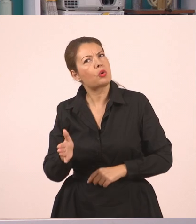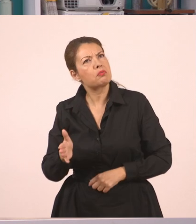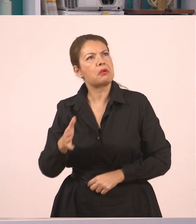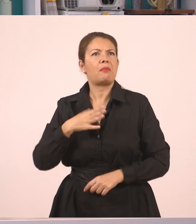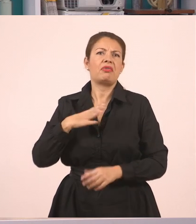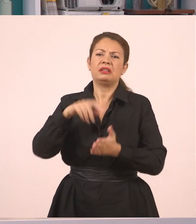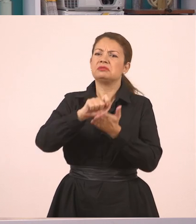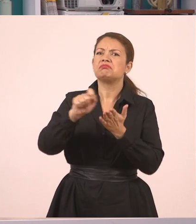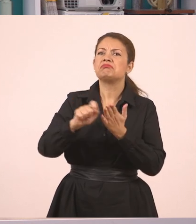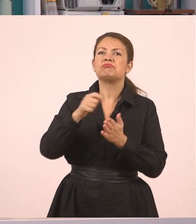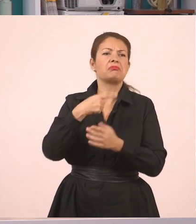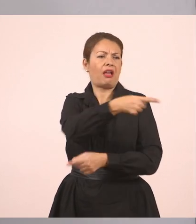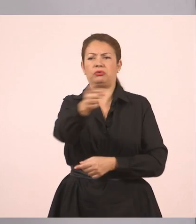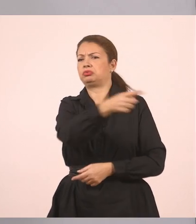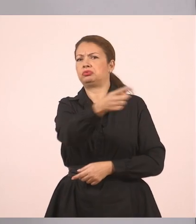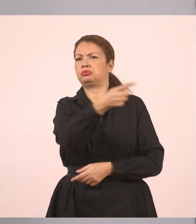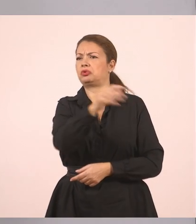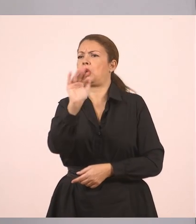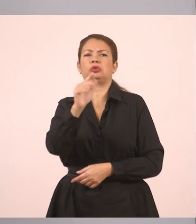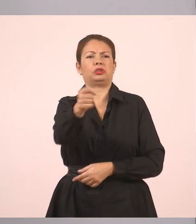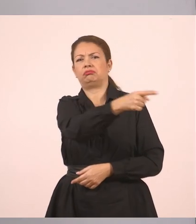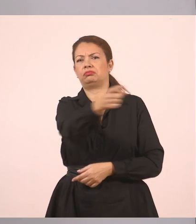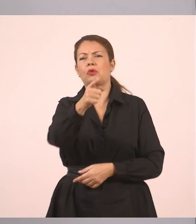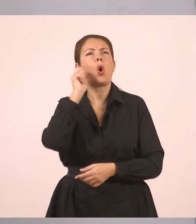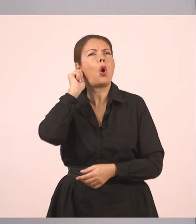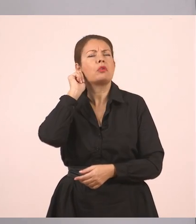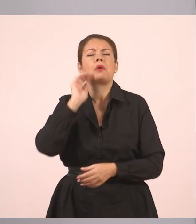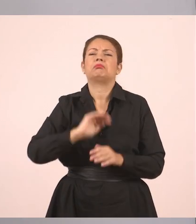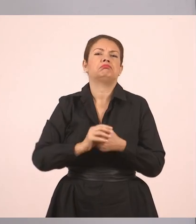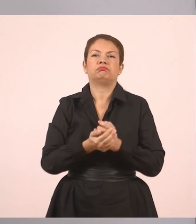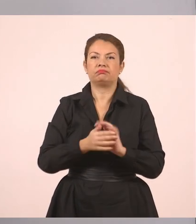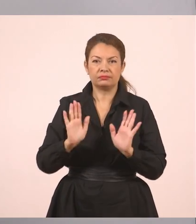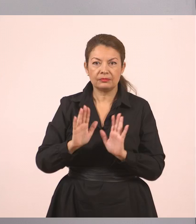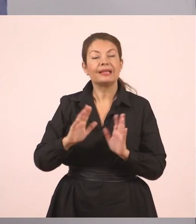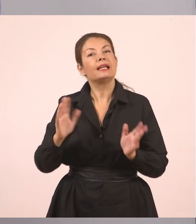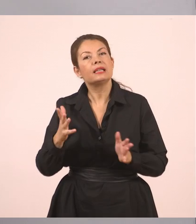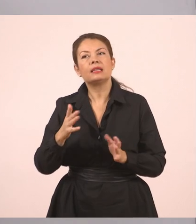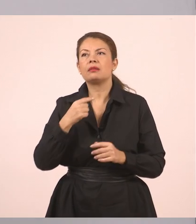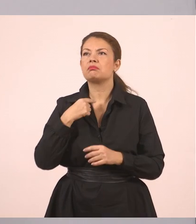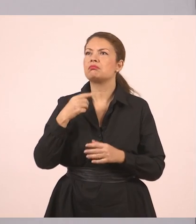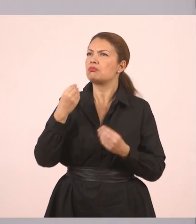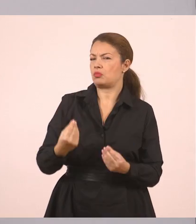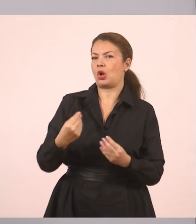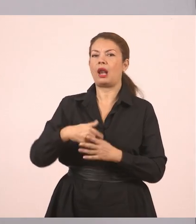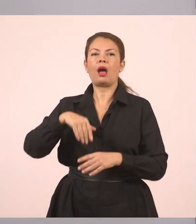Εντάξει; Δεν έχει σημασία. Δεν έχουμε ονόματα εδώ. Ή να βάλουμε καλύτερα "τους ρώτησε". Θα το βάλουμε έτσι.